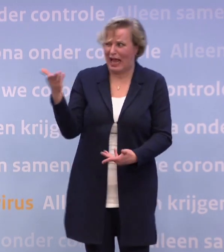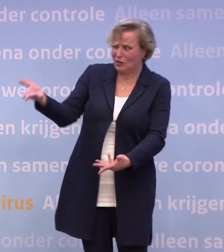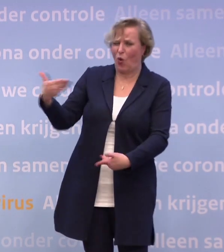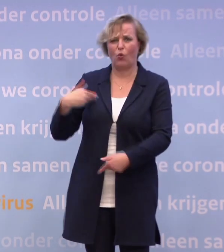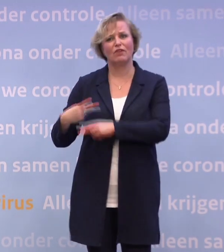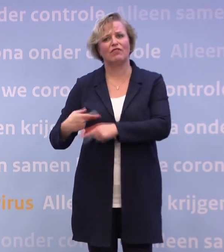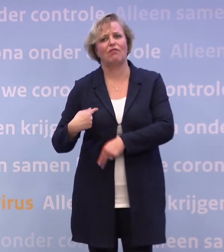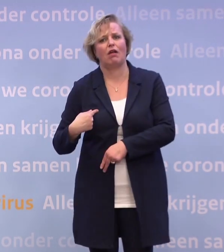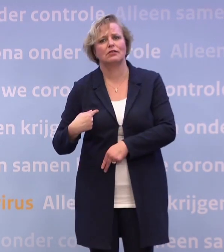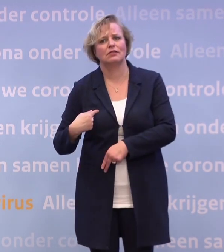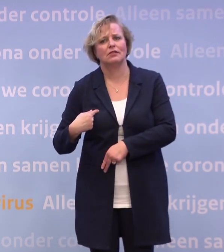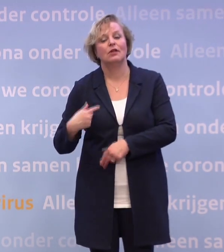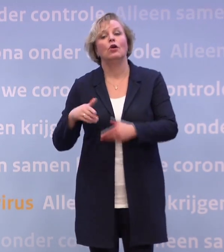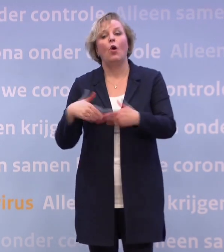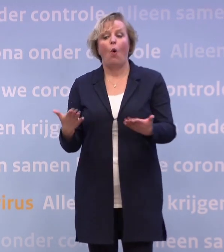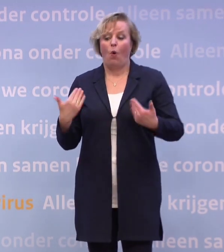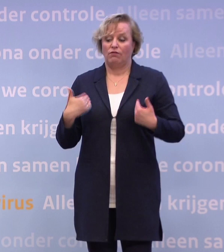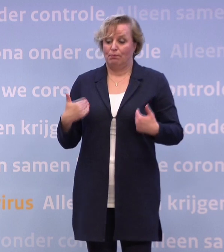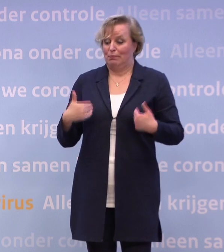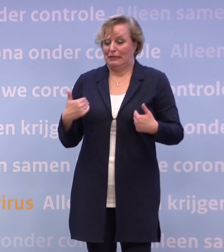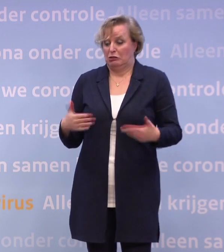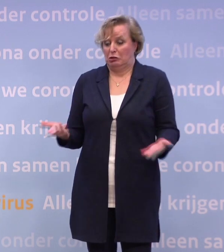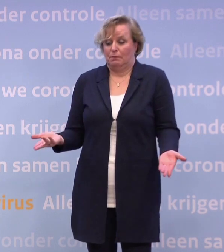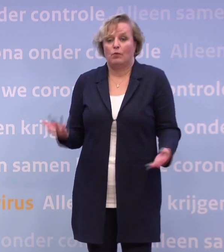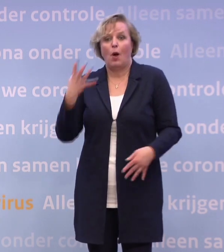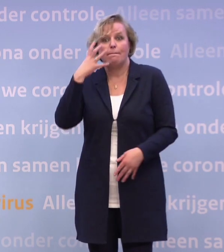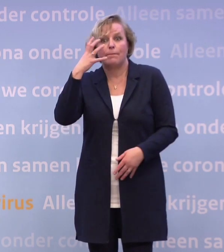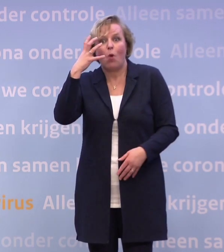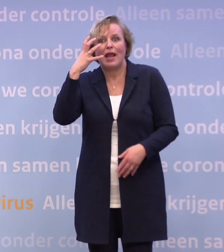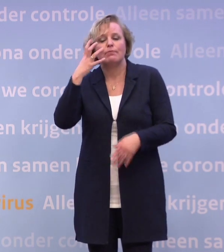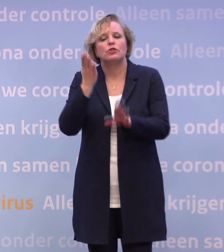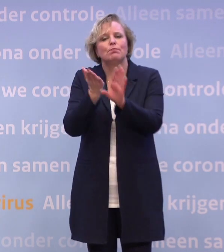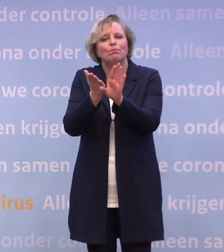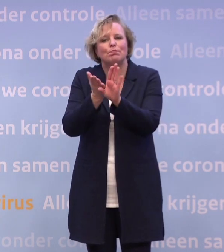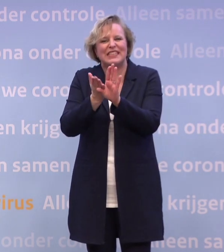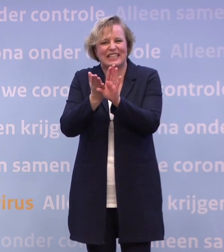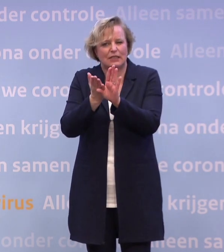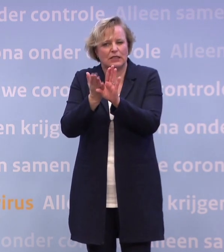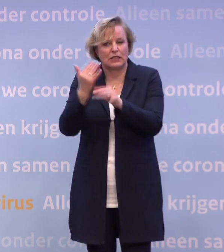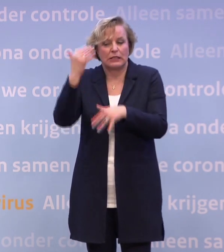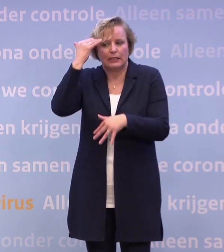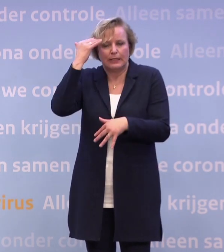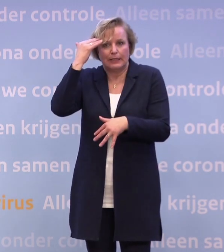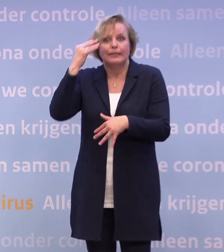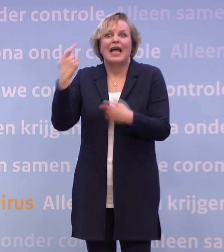Of mensen met misschien ook problemen... ...die toch al meer van psychische aard waren, die het extra zwaar hebben. Mensen die eenzaam zijn.